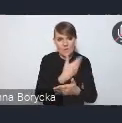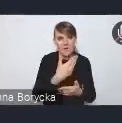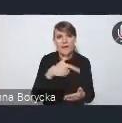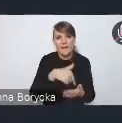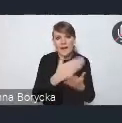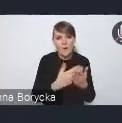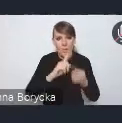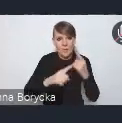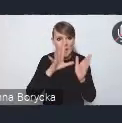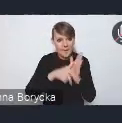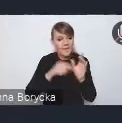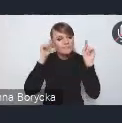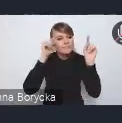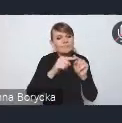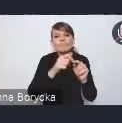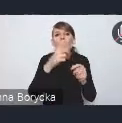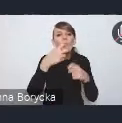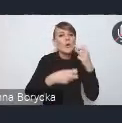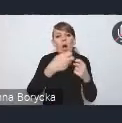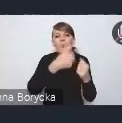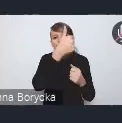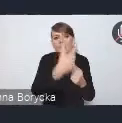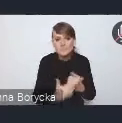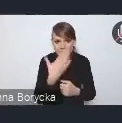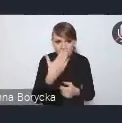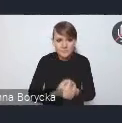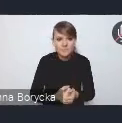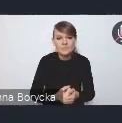znajdują się problemy suburbanizacji i ładu przestrzennego.